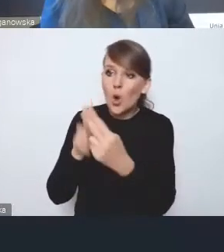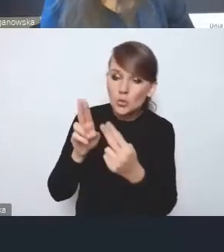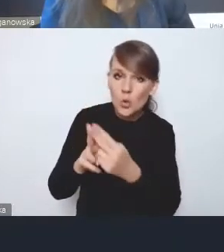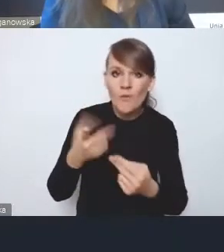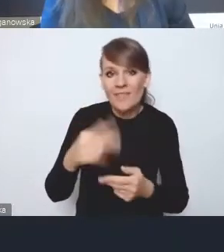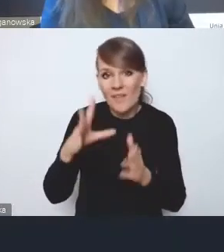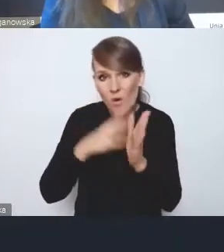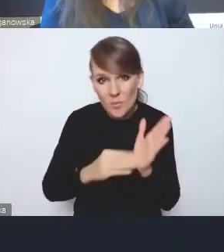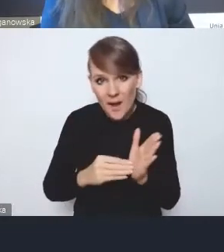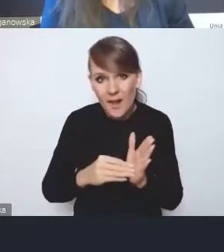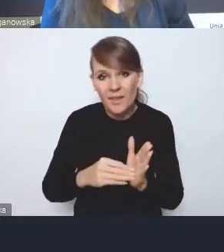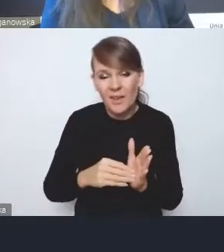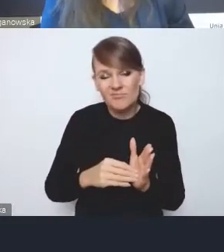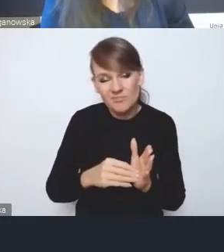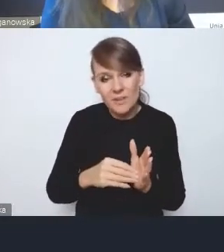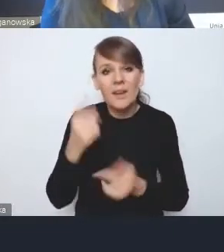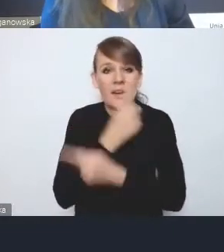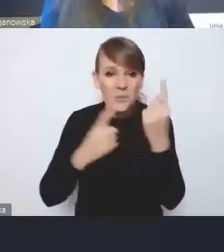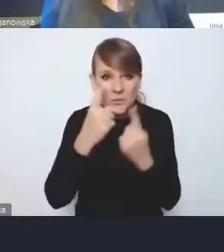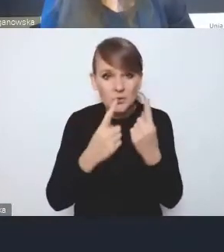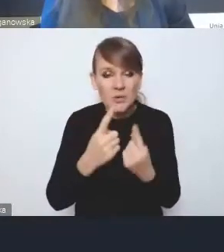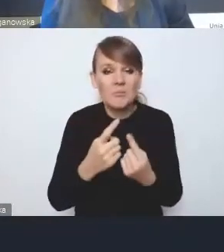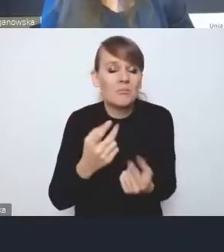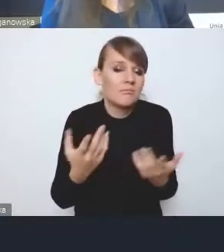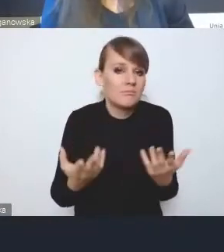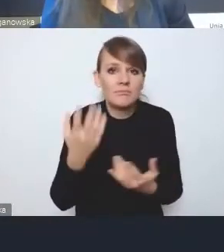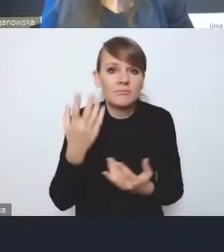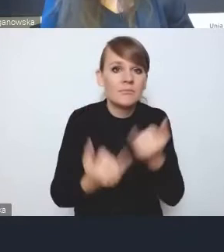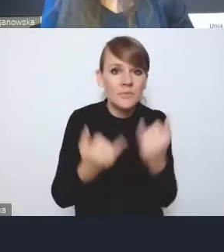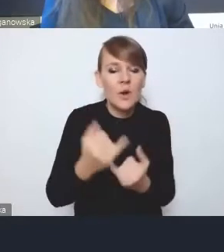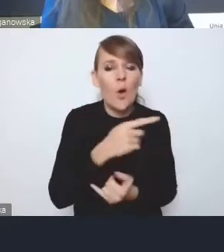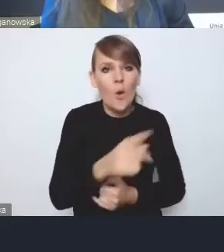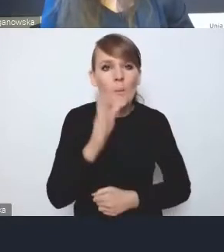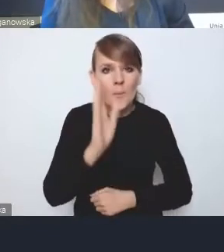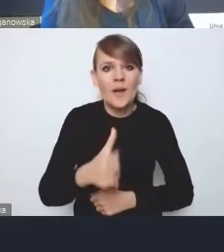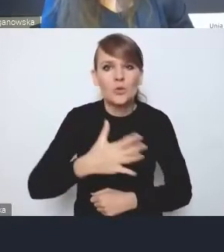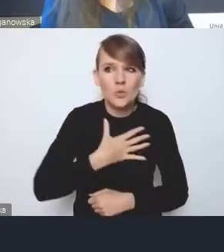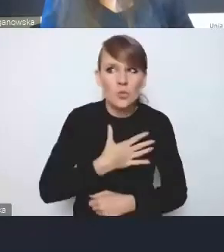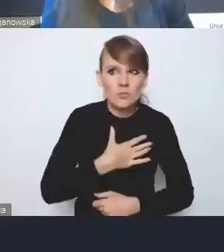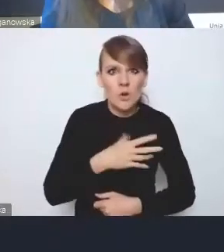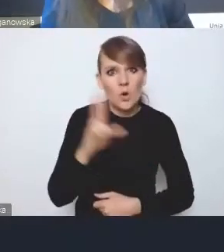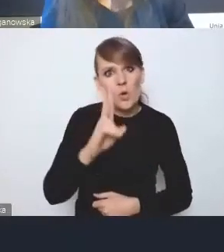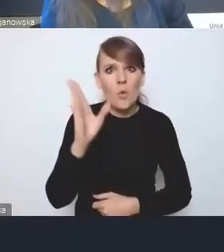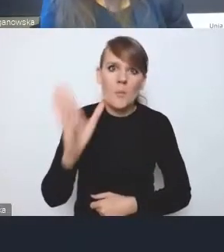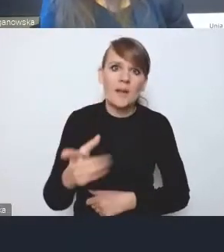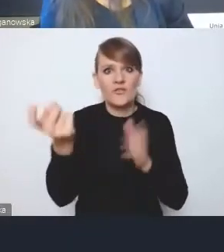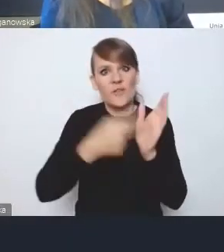to myślę, że w momencie, kiedy będzie jakiś, powiedzmy, będą wyczuwać, że ktoś może od nich wymagać czegoś więcej